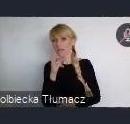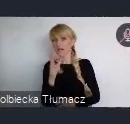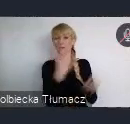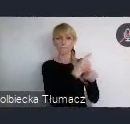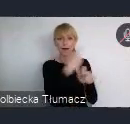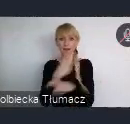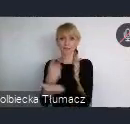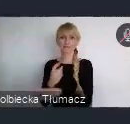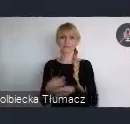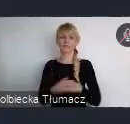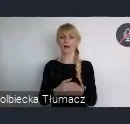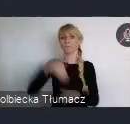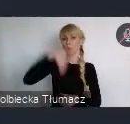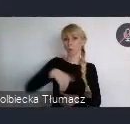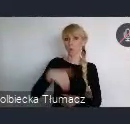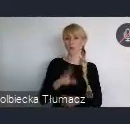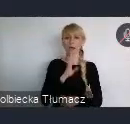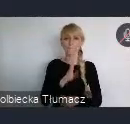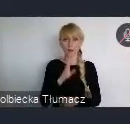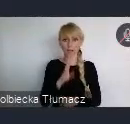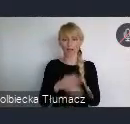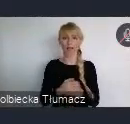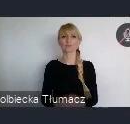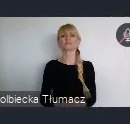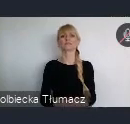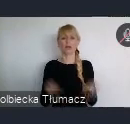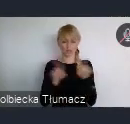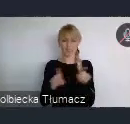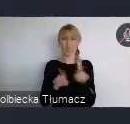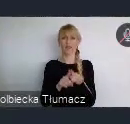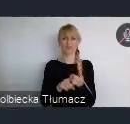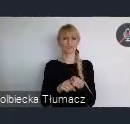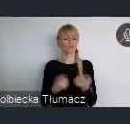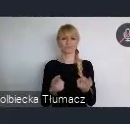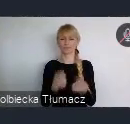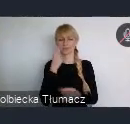mają bardzo wiele do zaoferowania, często ciekawych rozwiązań. O których nie słyszymy na codzień.